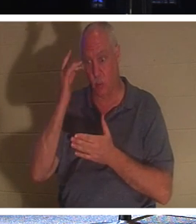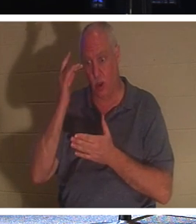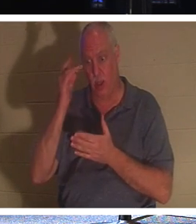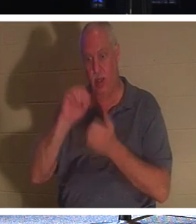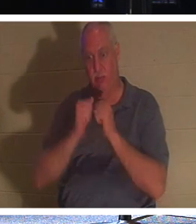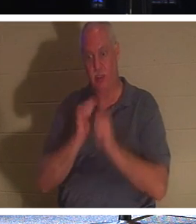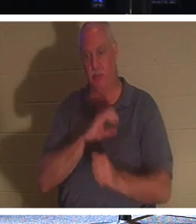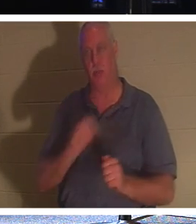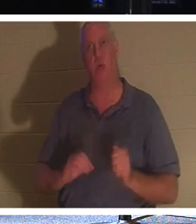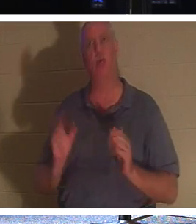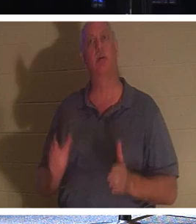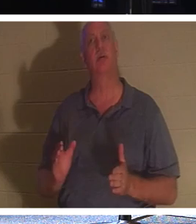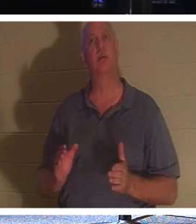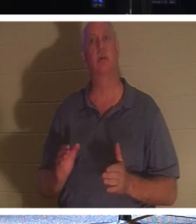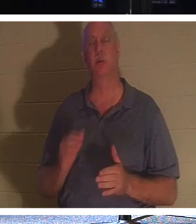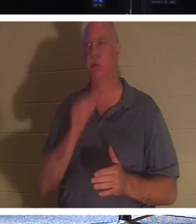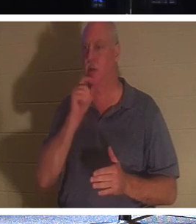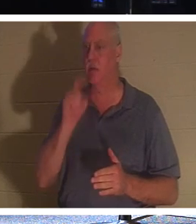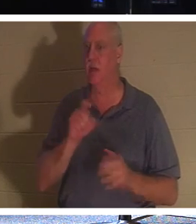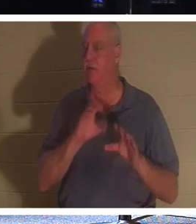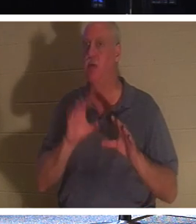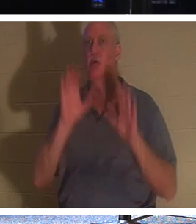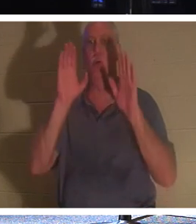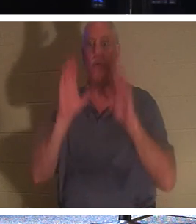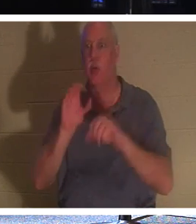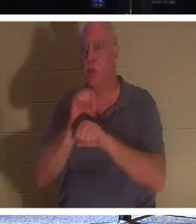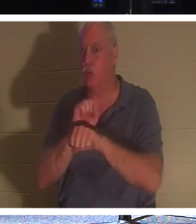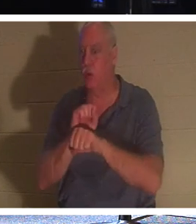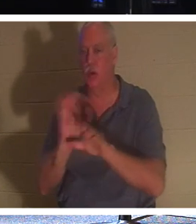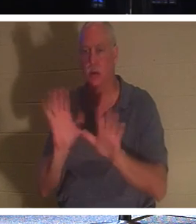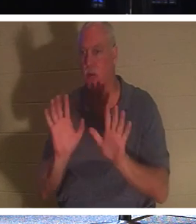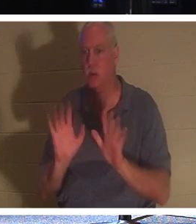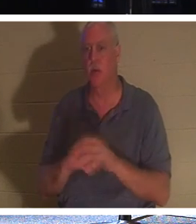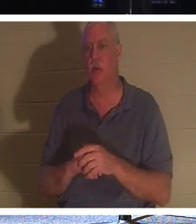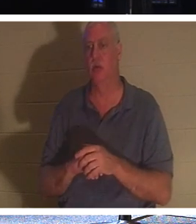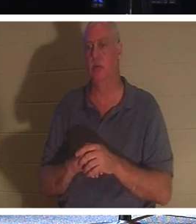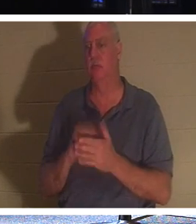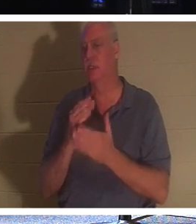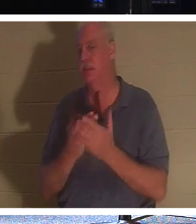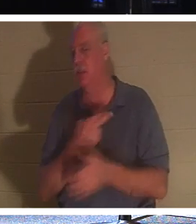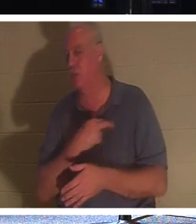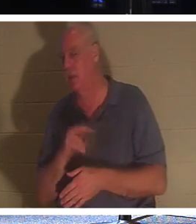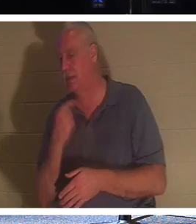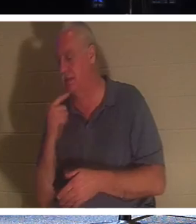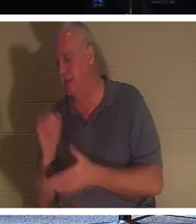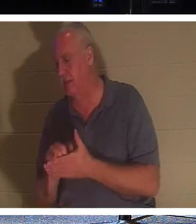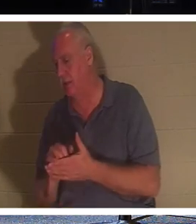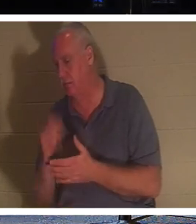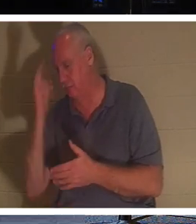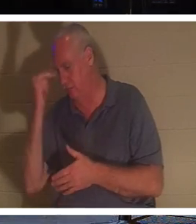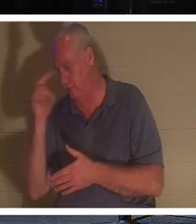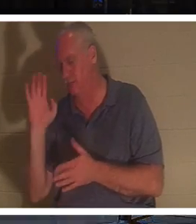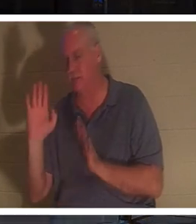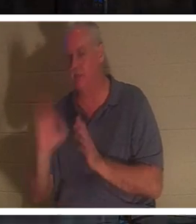一部の宗教が言うように、彼らは素晴らしい仕事をする必要はありません。しかしクリスチャンです。